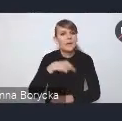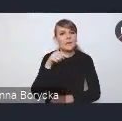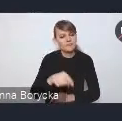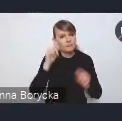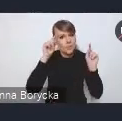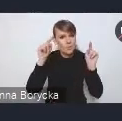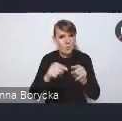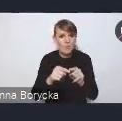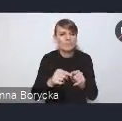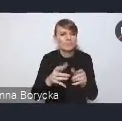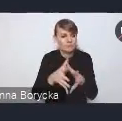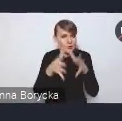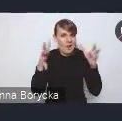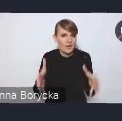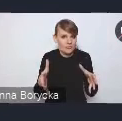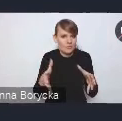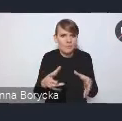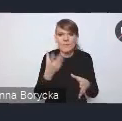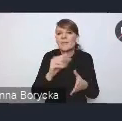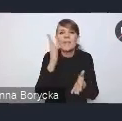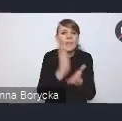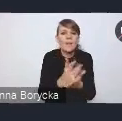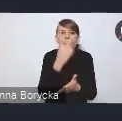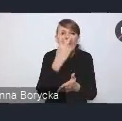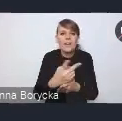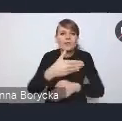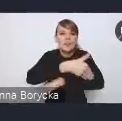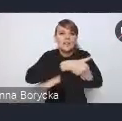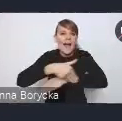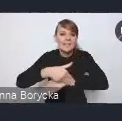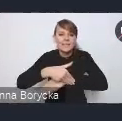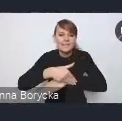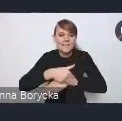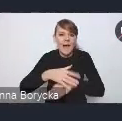wychodząc poza te granice administracyjne miast.